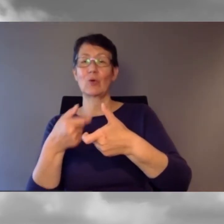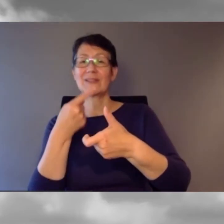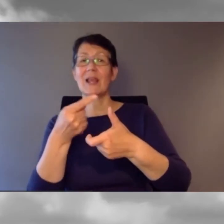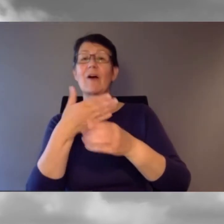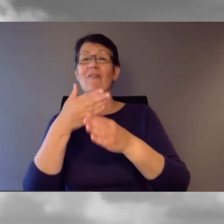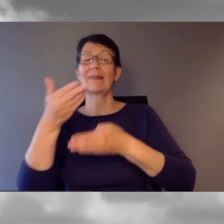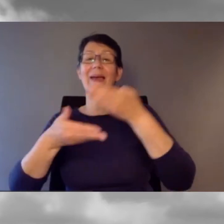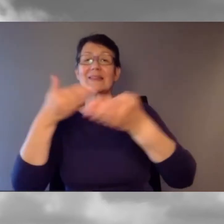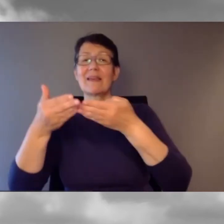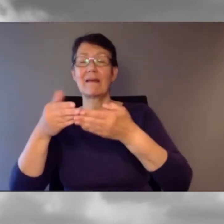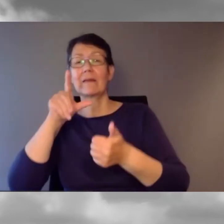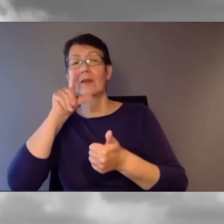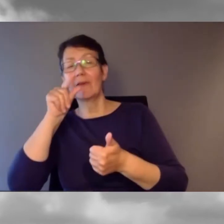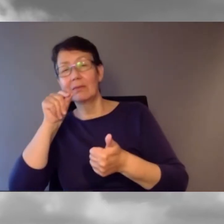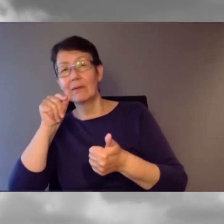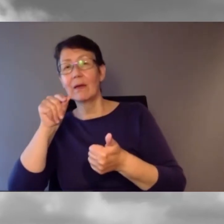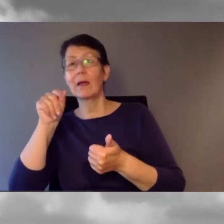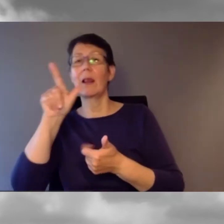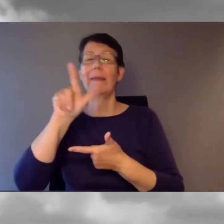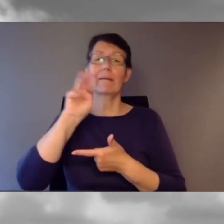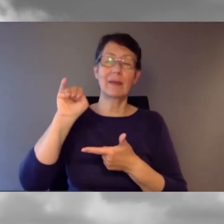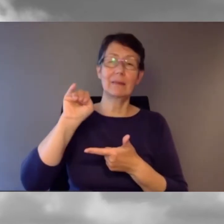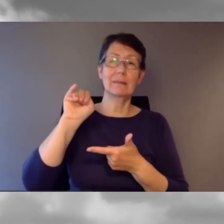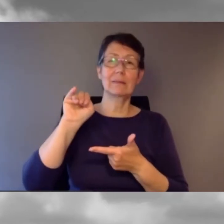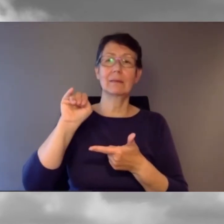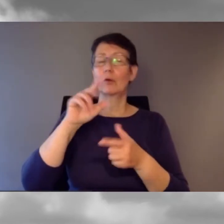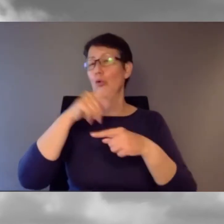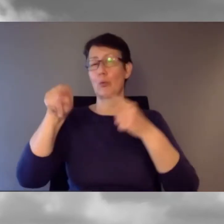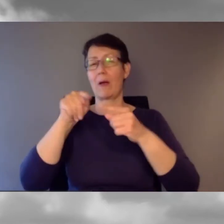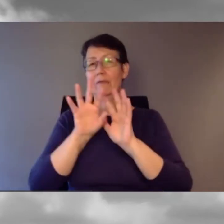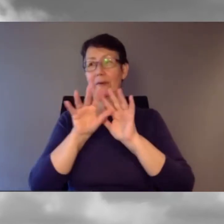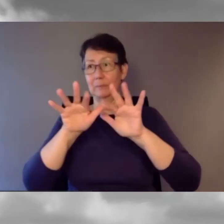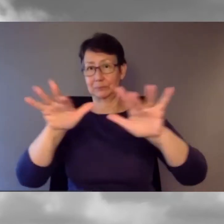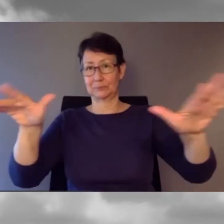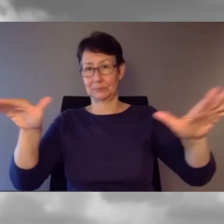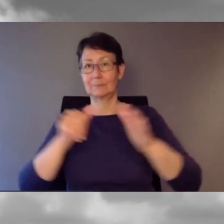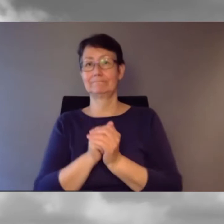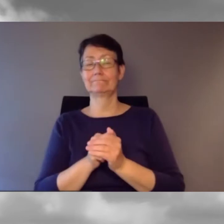Und helfen Sie uns, die Tagung zum trending topic zu machen auf den sozialen Medien.